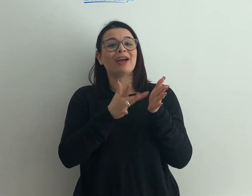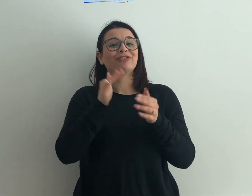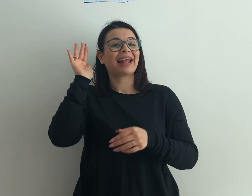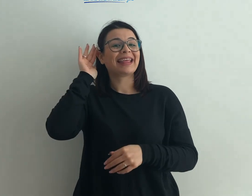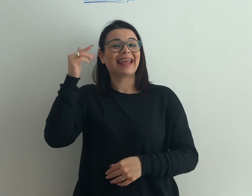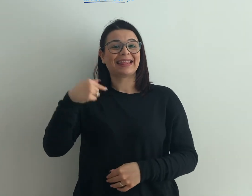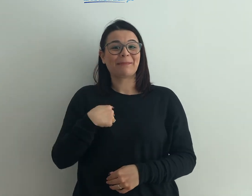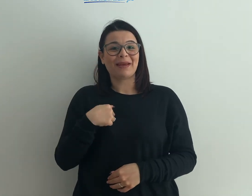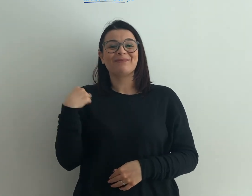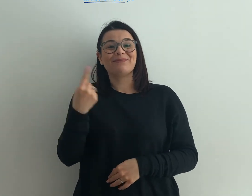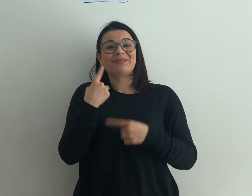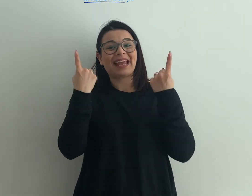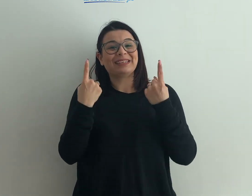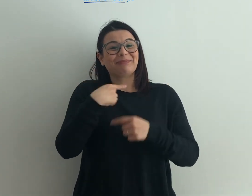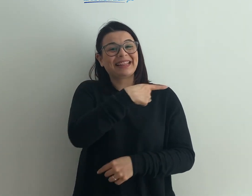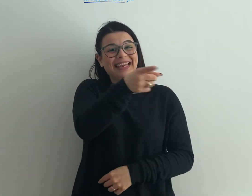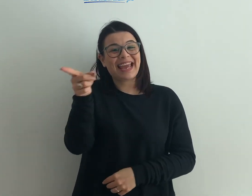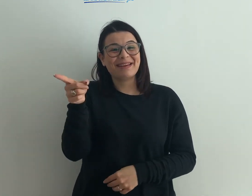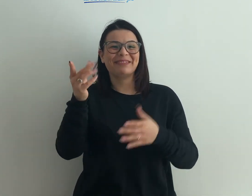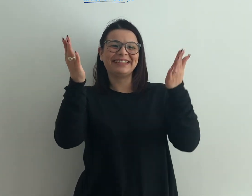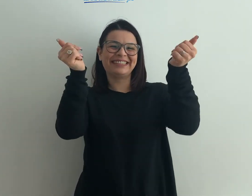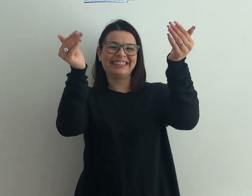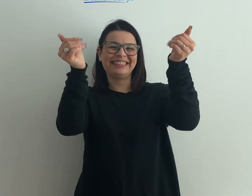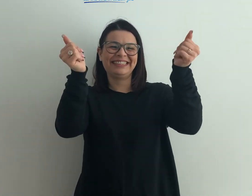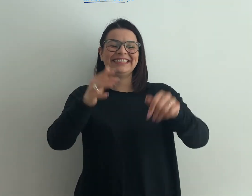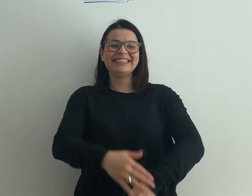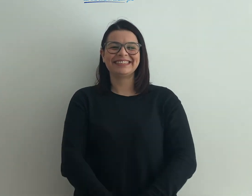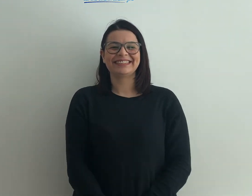di IntendiMe. Vi aspettiamo!